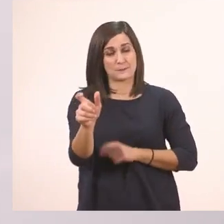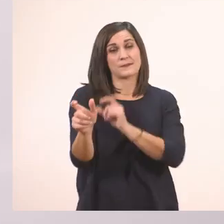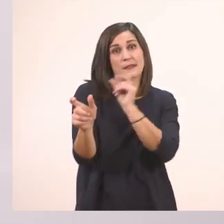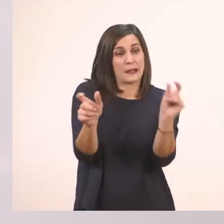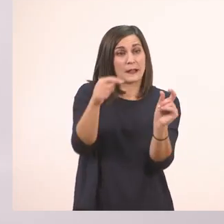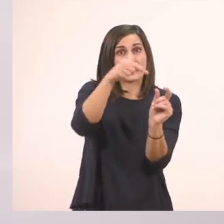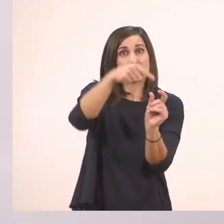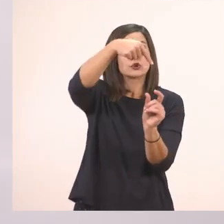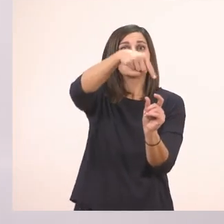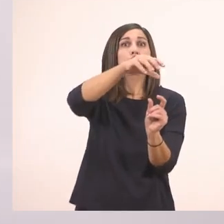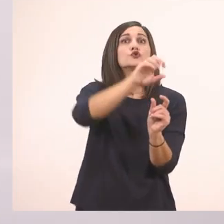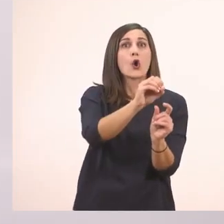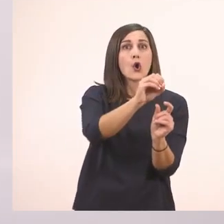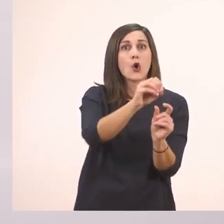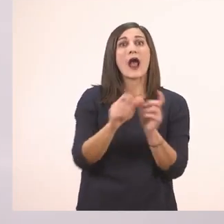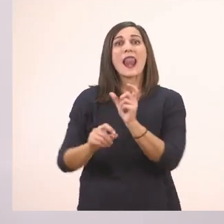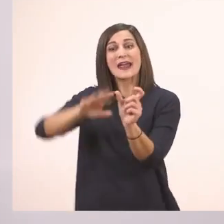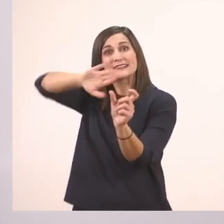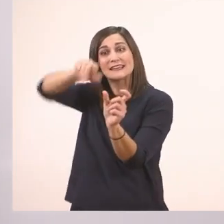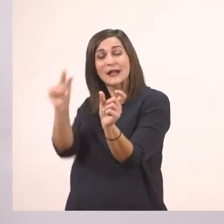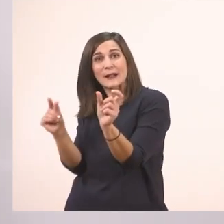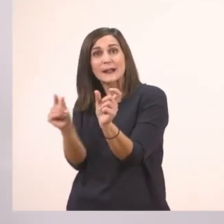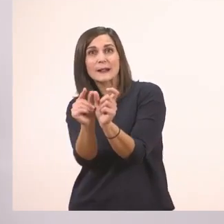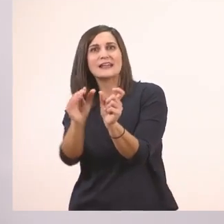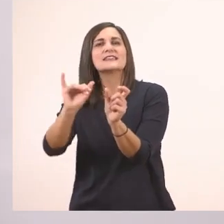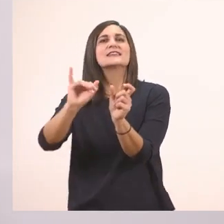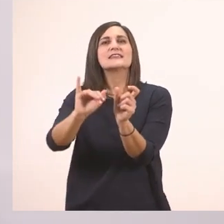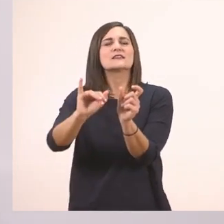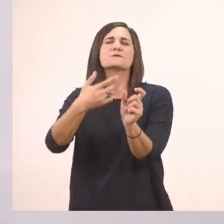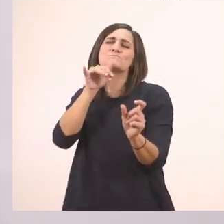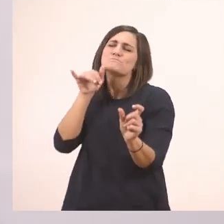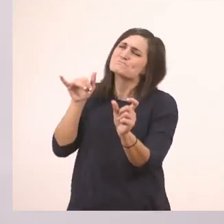και τελειώνουν στο τέλος σε "ι", το "ι" αυτό είναι πάντα το ι το μπαστουνάκι.